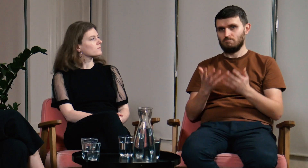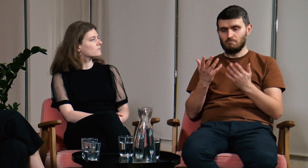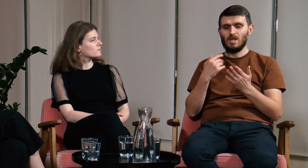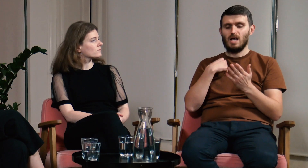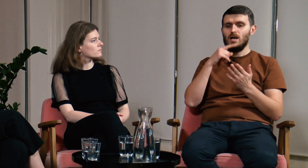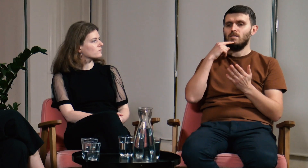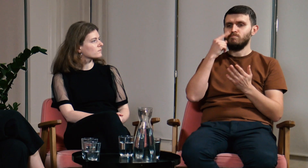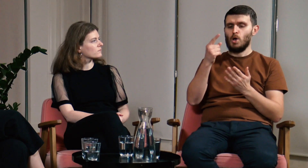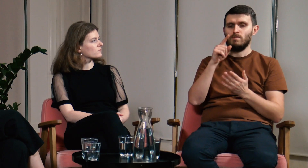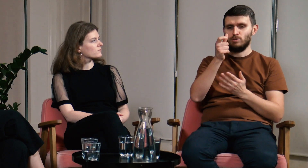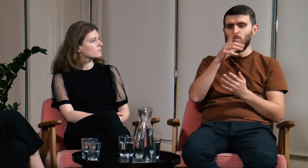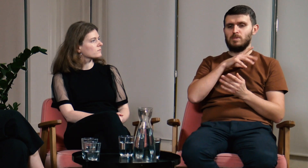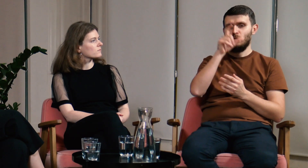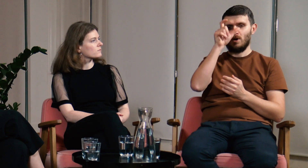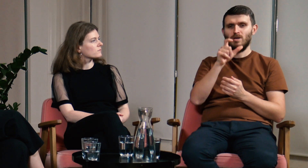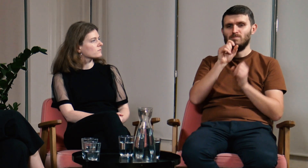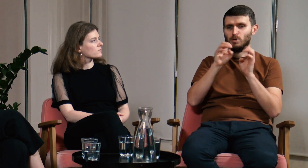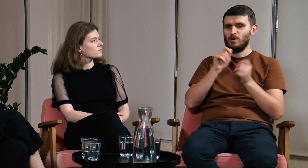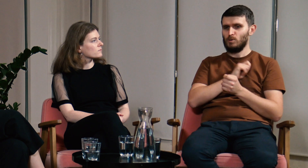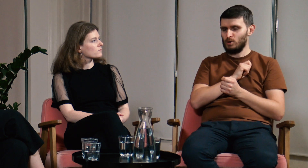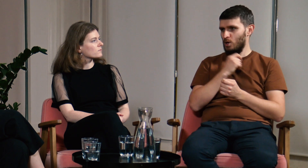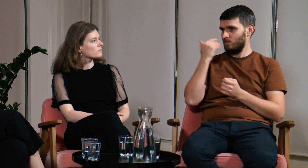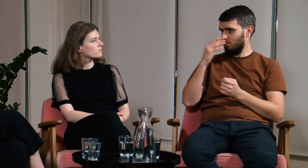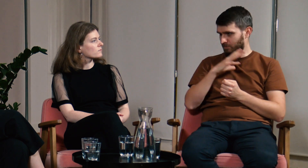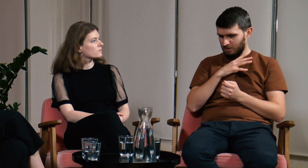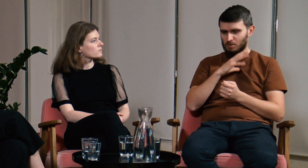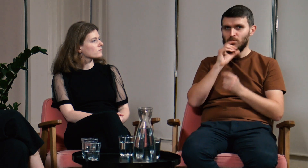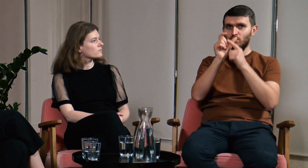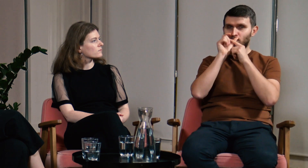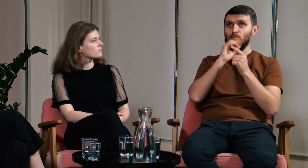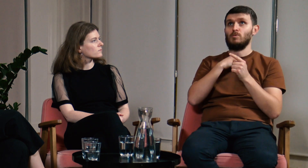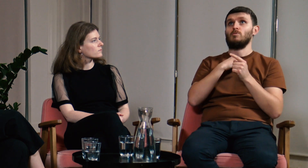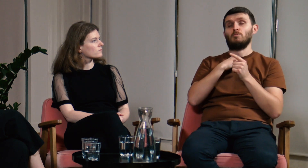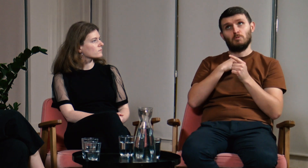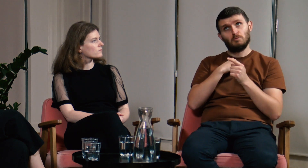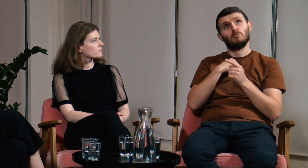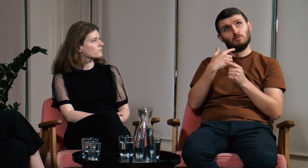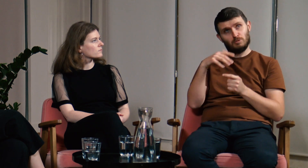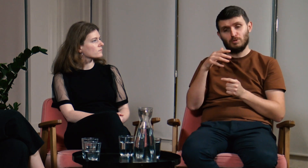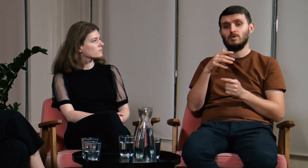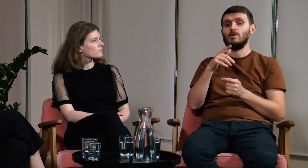Ł: Może powtórzę to co usłyszałem na wykładzie prof. Rutkowskiego i bardzo mnie to uderzyło.